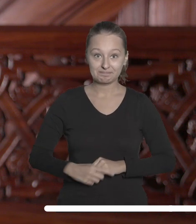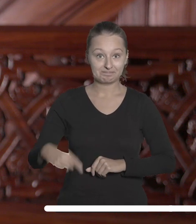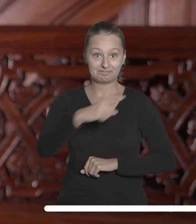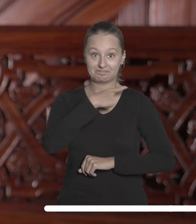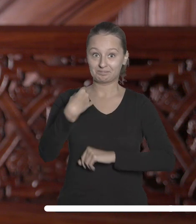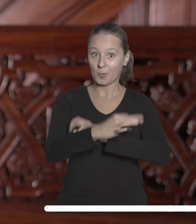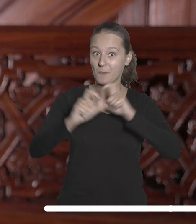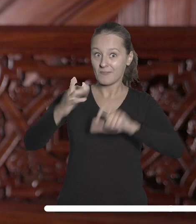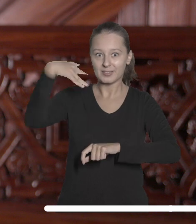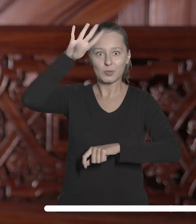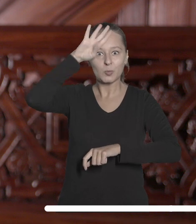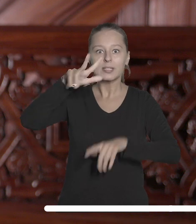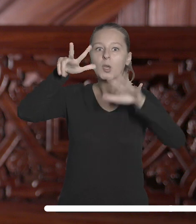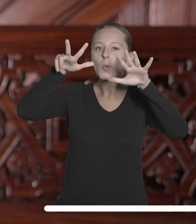Nasza uczelnia zajęła wysokie, ósme miejsce